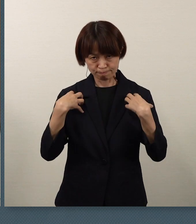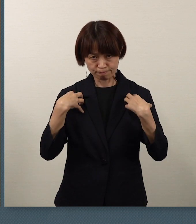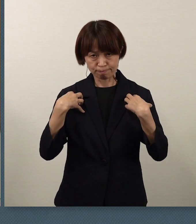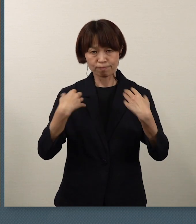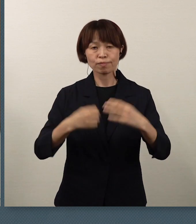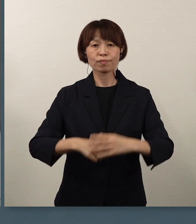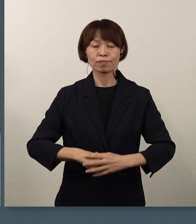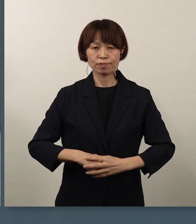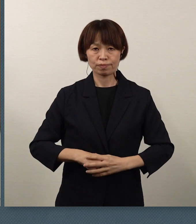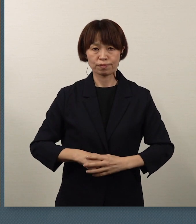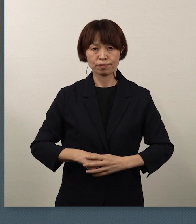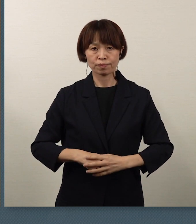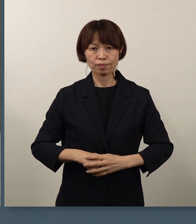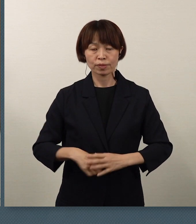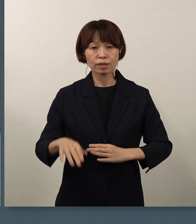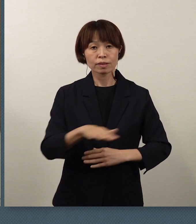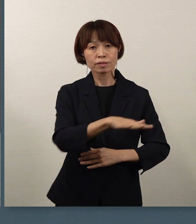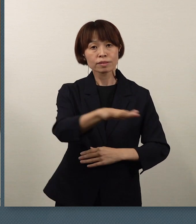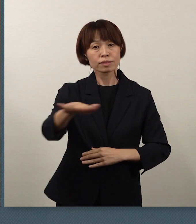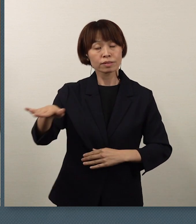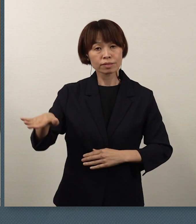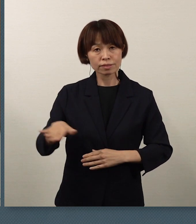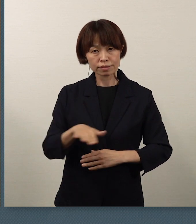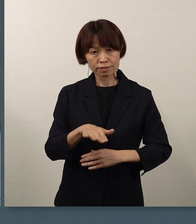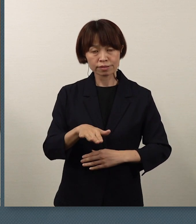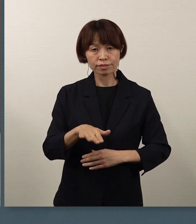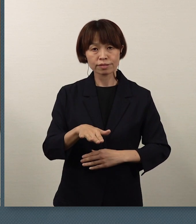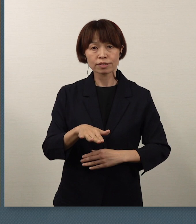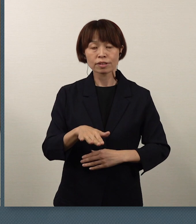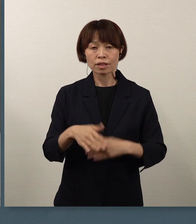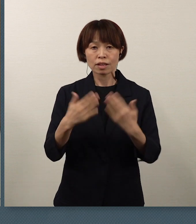皆さん方にとりまして、学校生活や